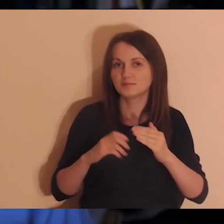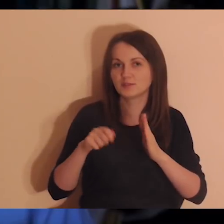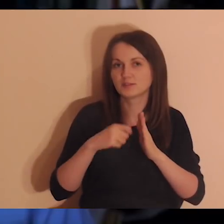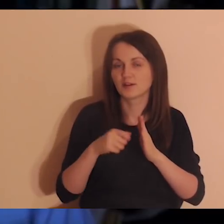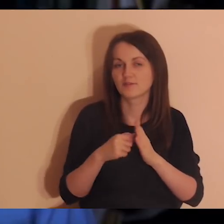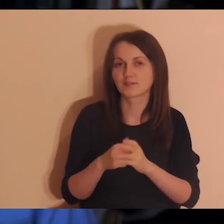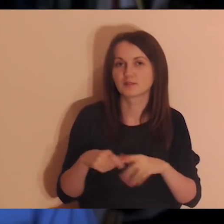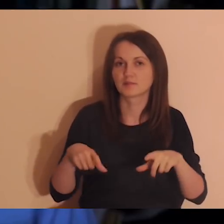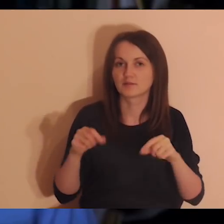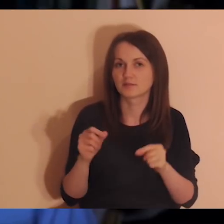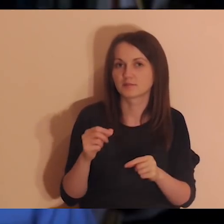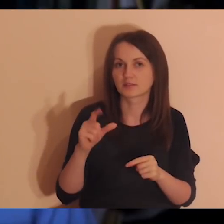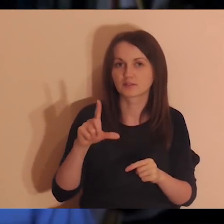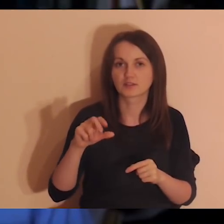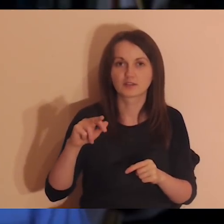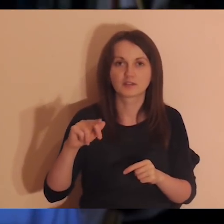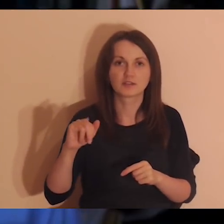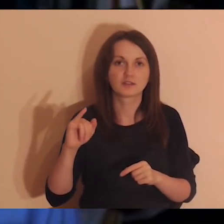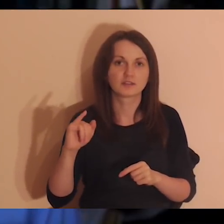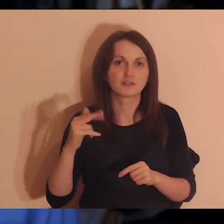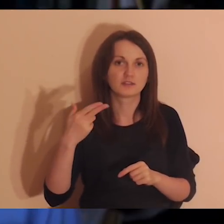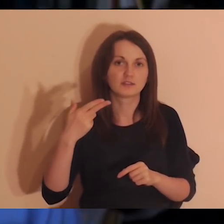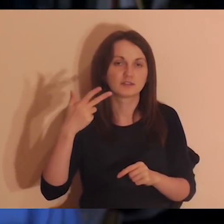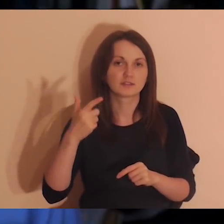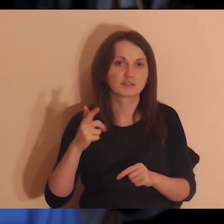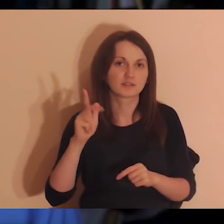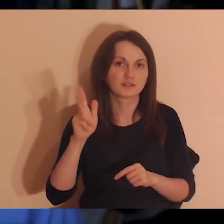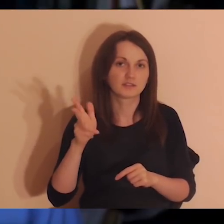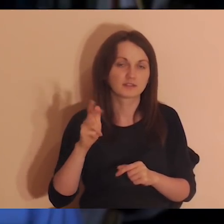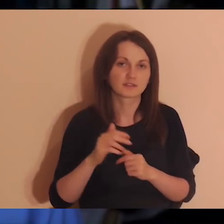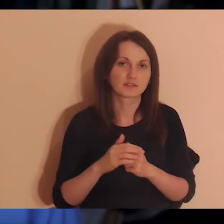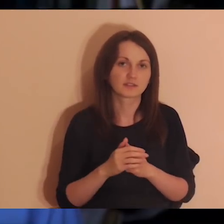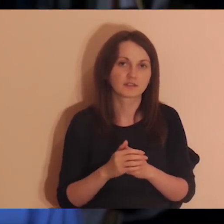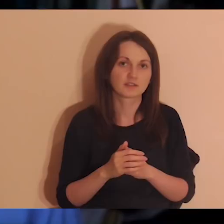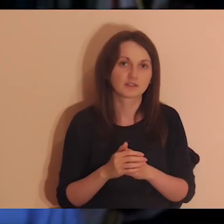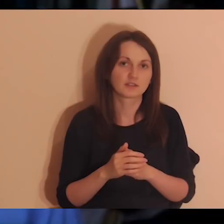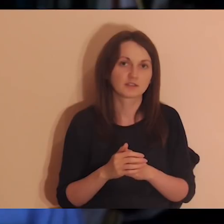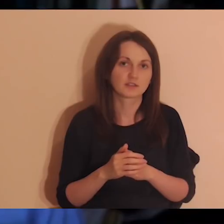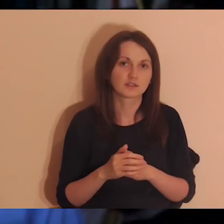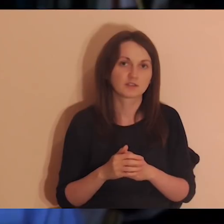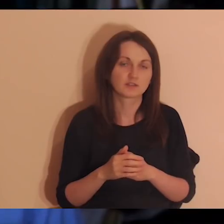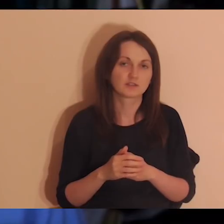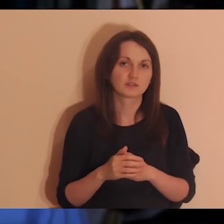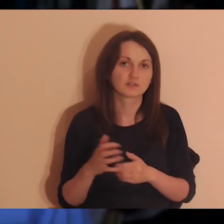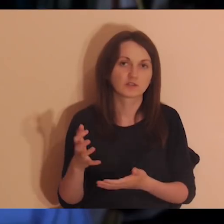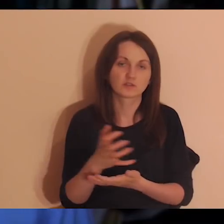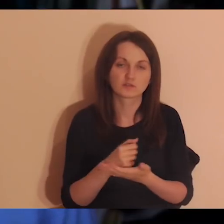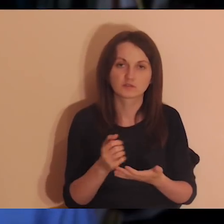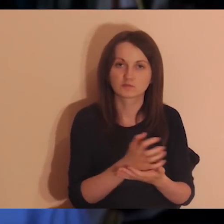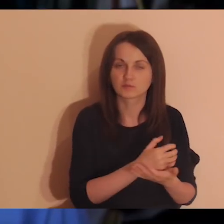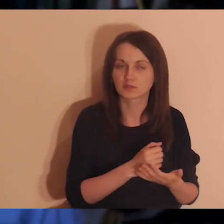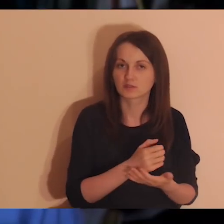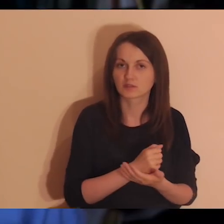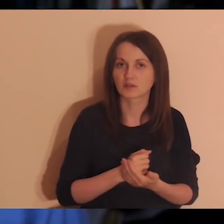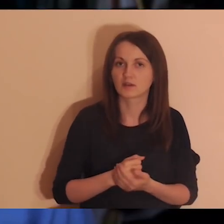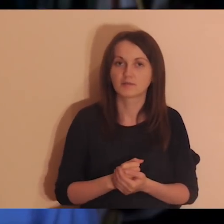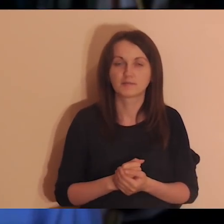nie, link jest do zbiórki na anglojęzyczną wersję Pogłębiarki.